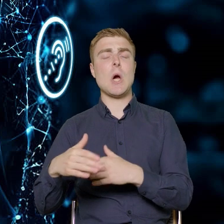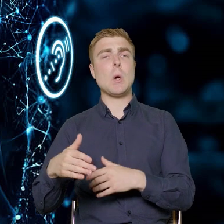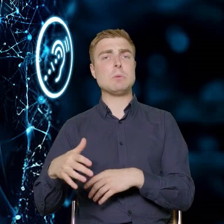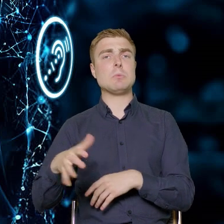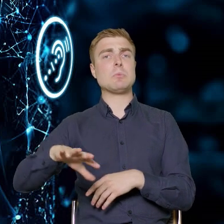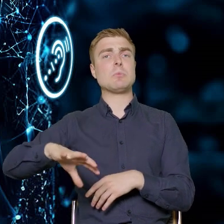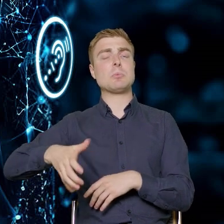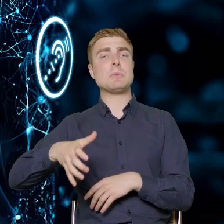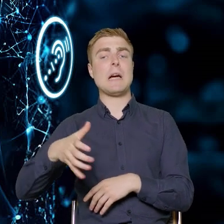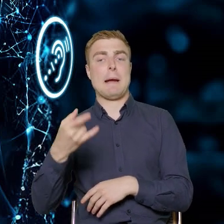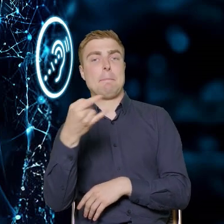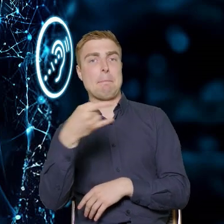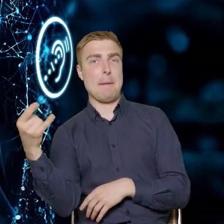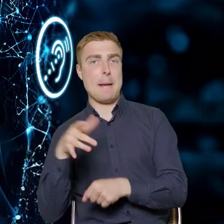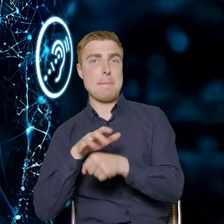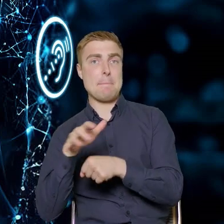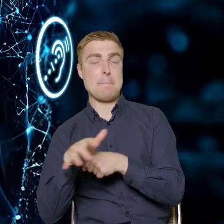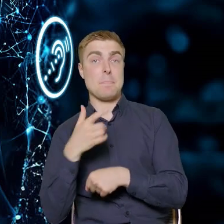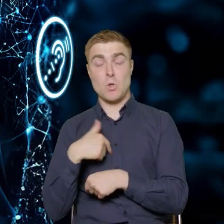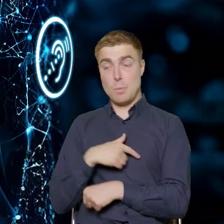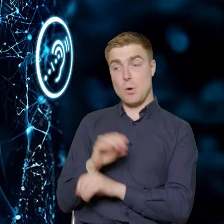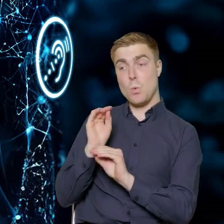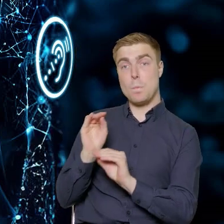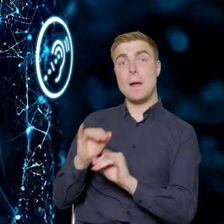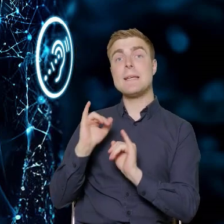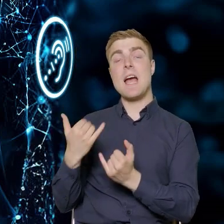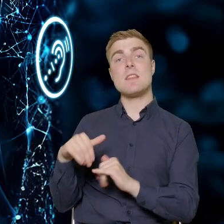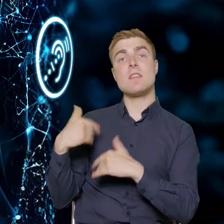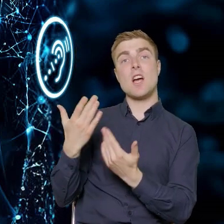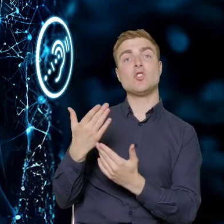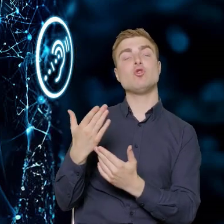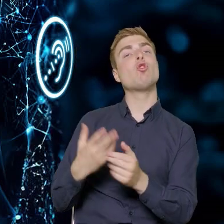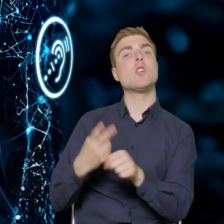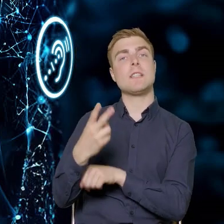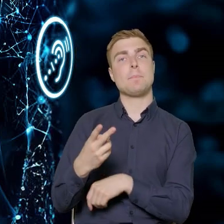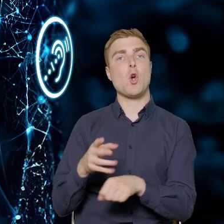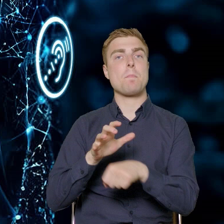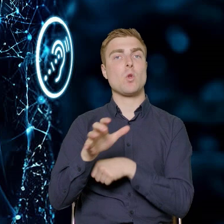to uczmy ich jak ta dostępność ma wyglądać w sektorze produkcji mebli.